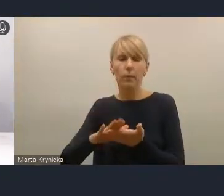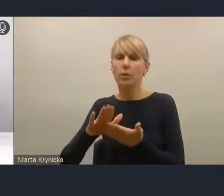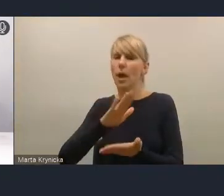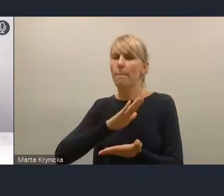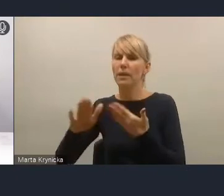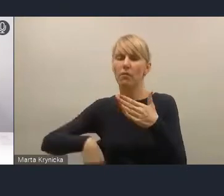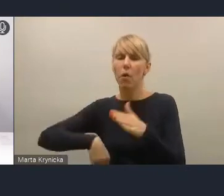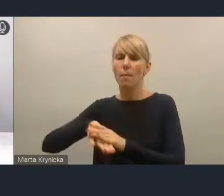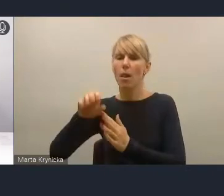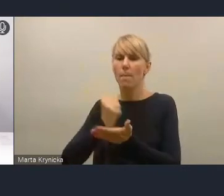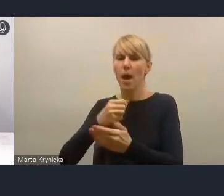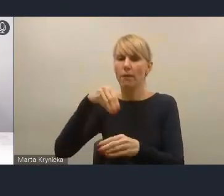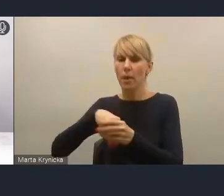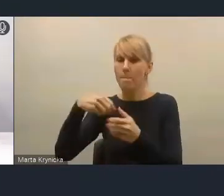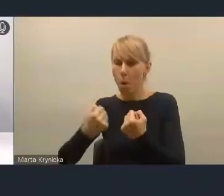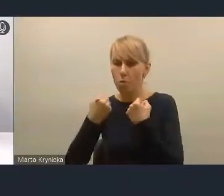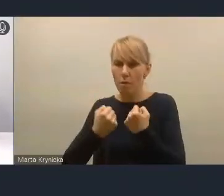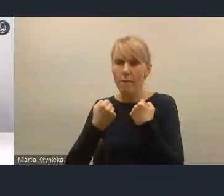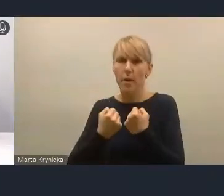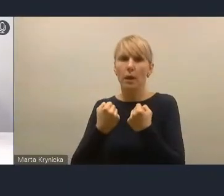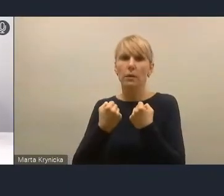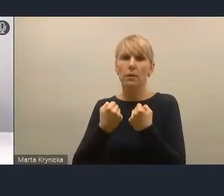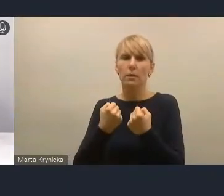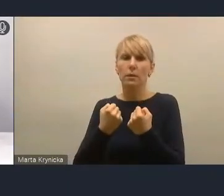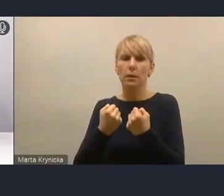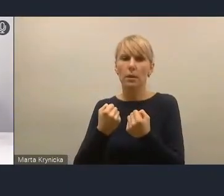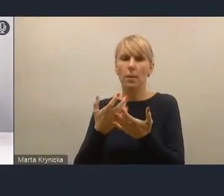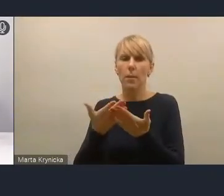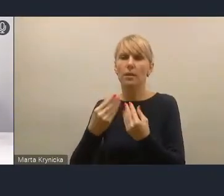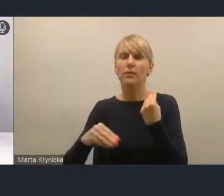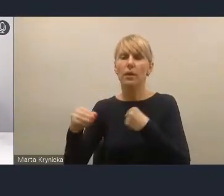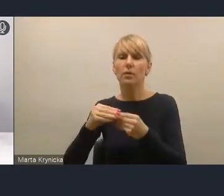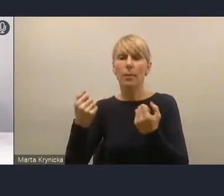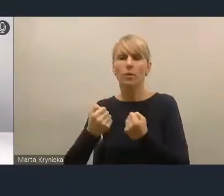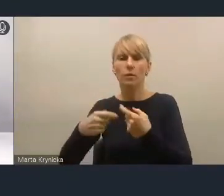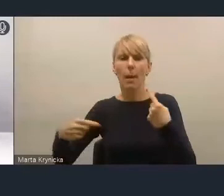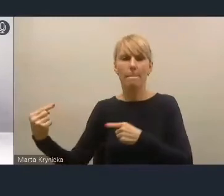do zwiększenia procesu partycypacji, to po prostu najczęściej nie działa.